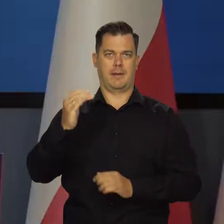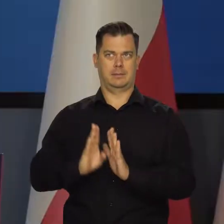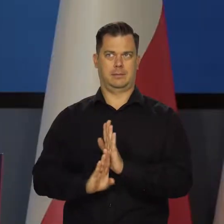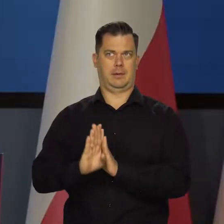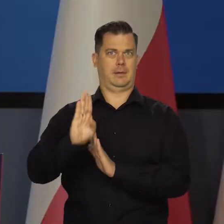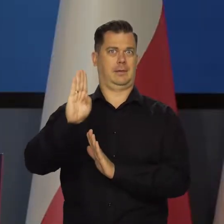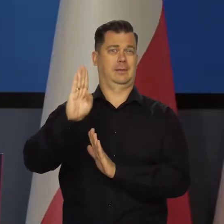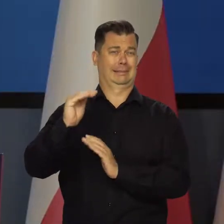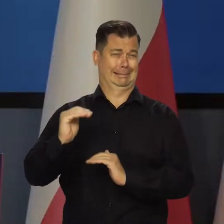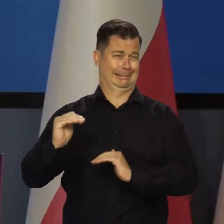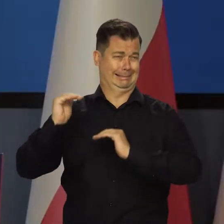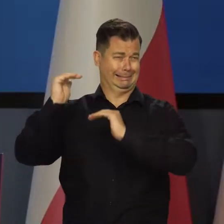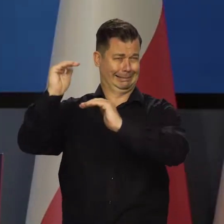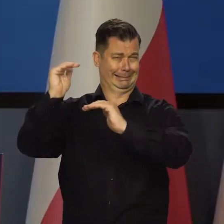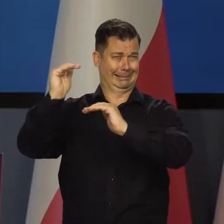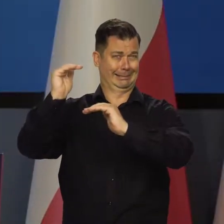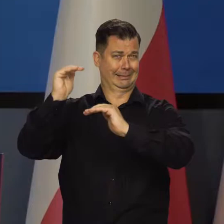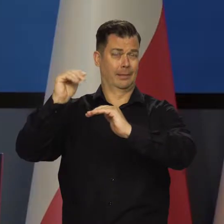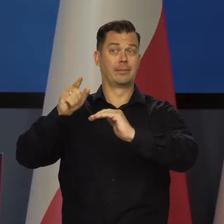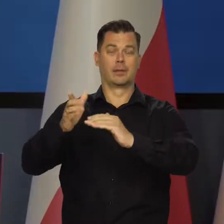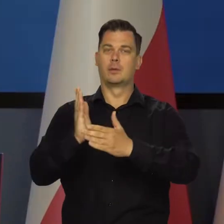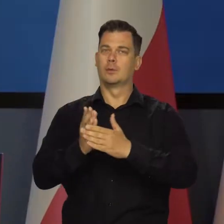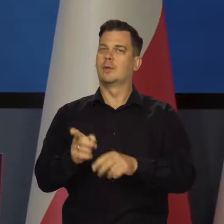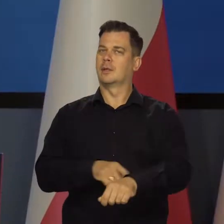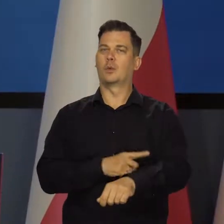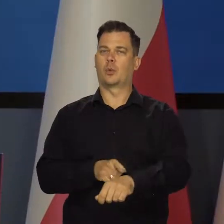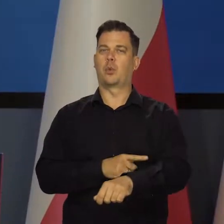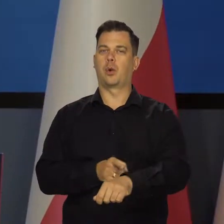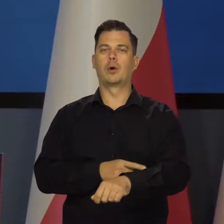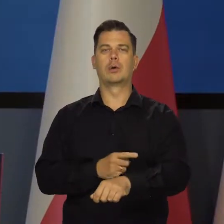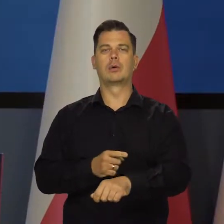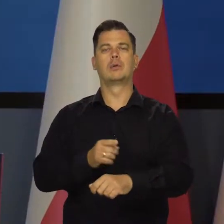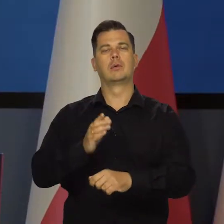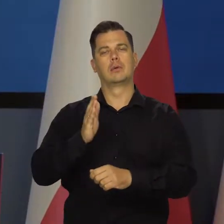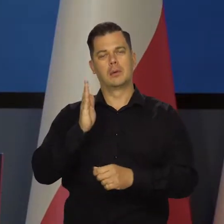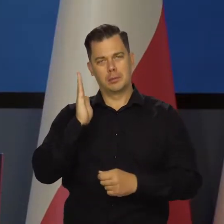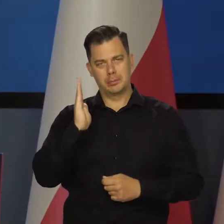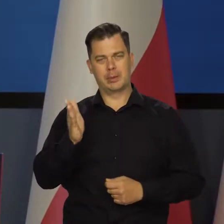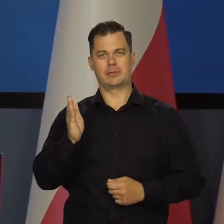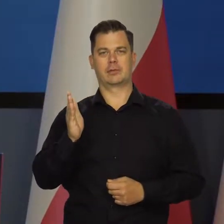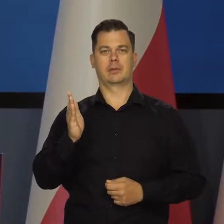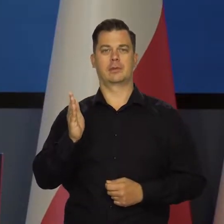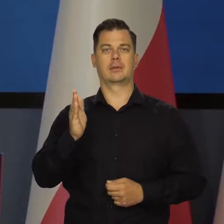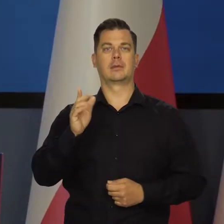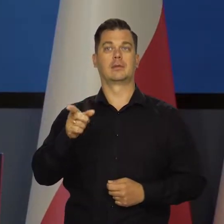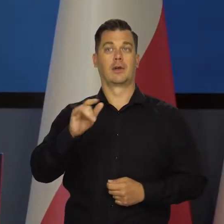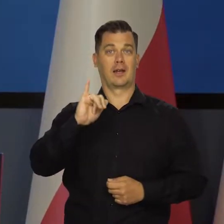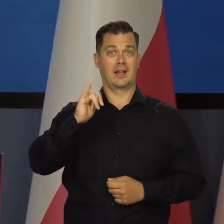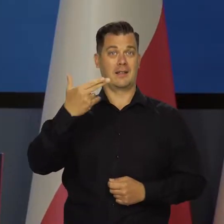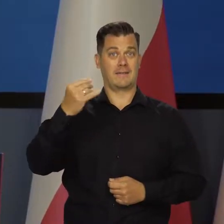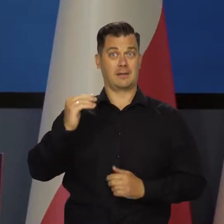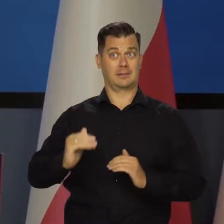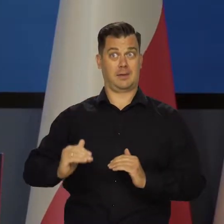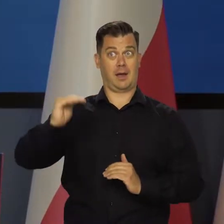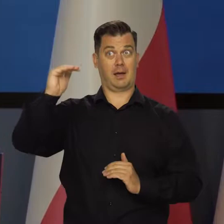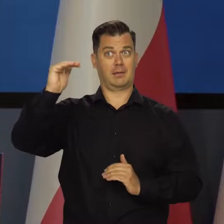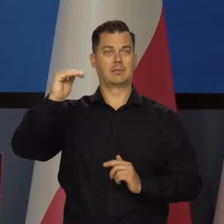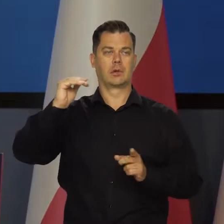a ta wyższa inflacja zacznie być niedługo jednoczesna ze stagnacją.